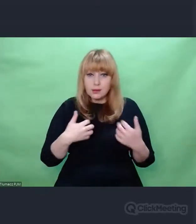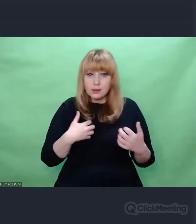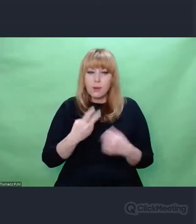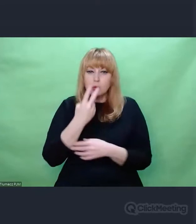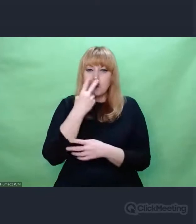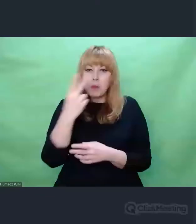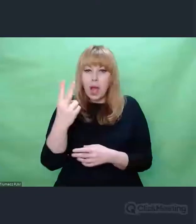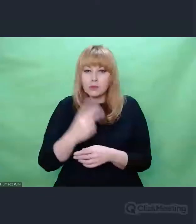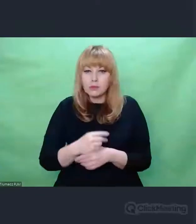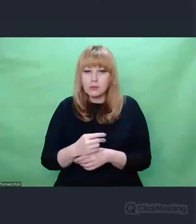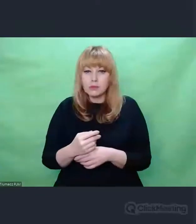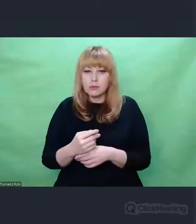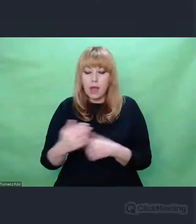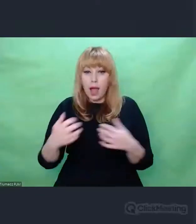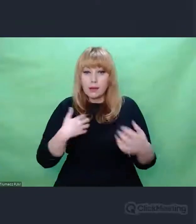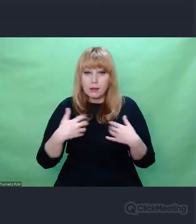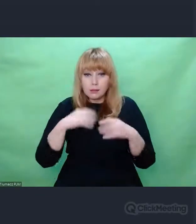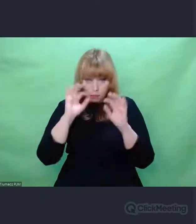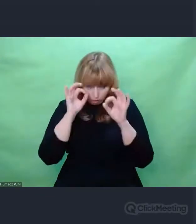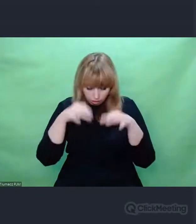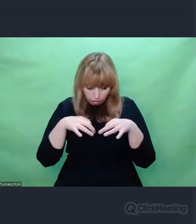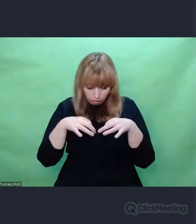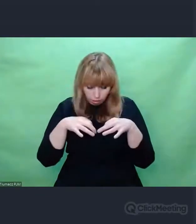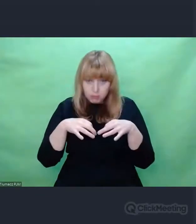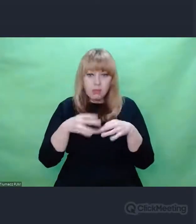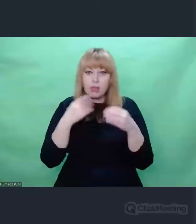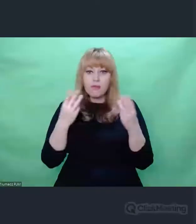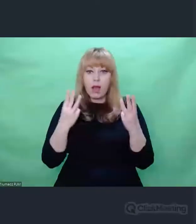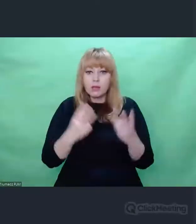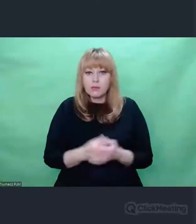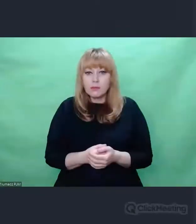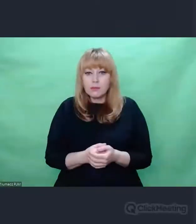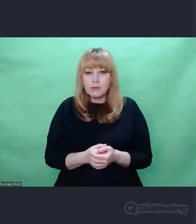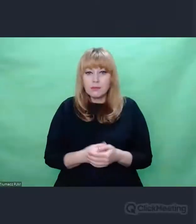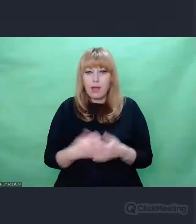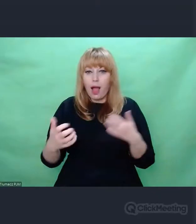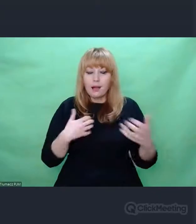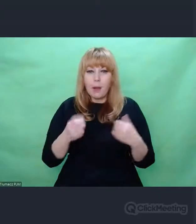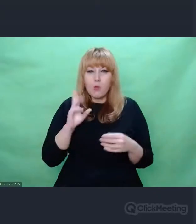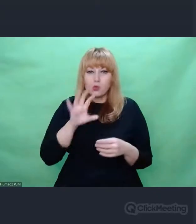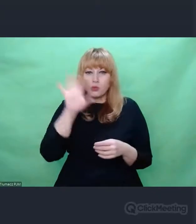zbyt pochopnie nie podejmować decyzji o ważności